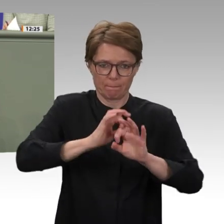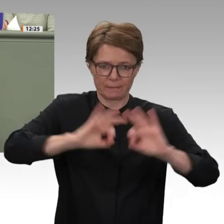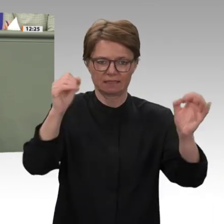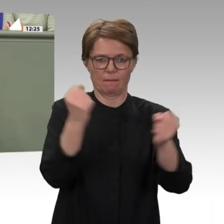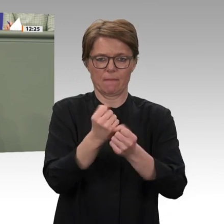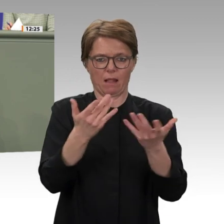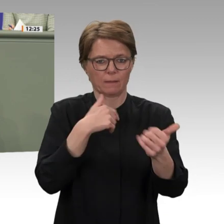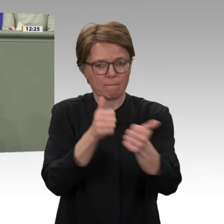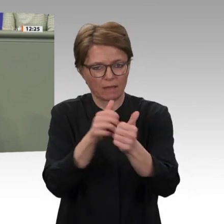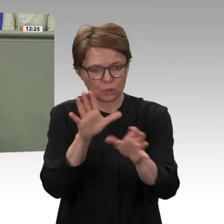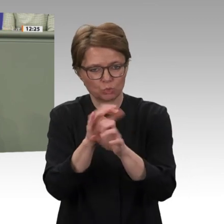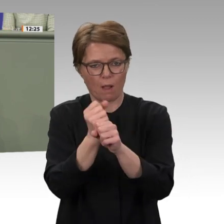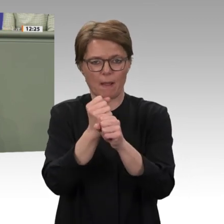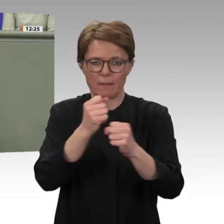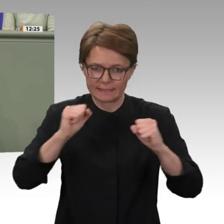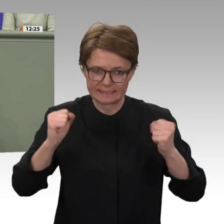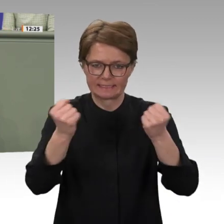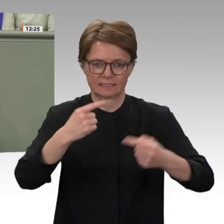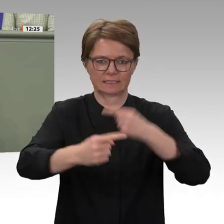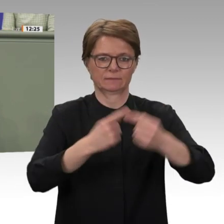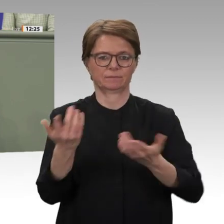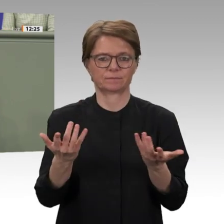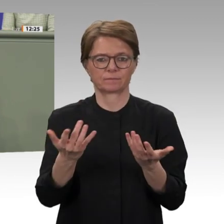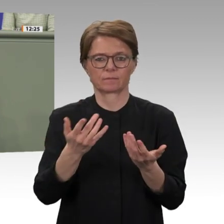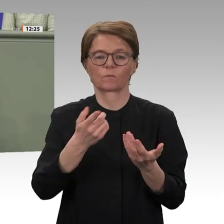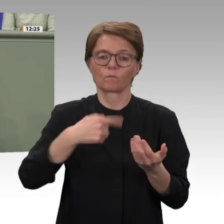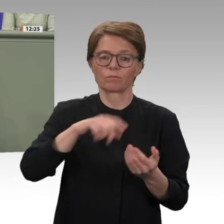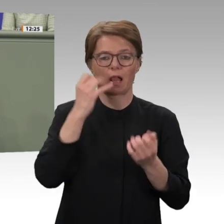wir als Deutscher Bundestag auch bereitwillig tun. Ich freue mich auf die weiteren Diskussionen